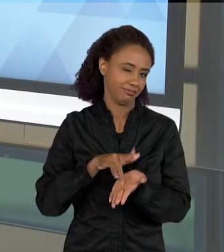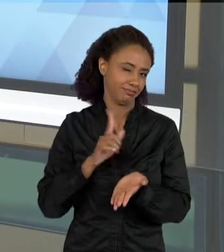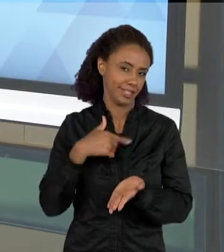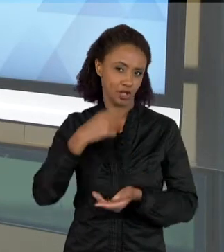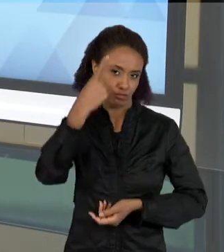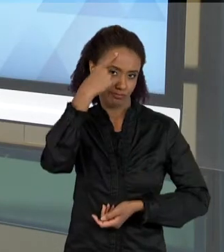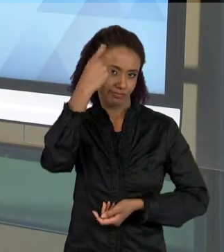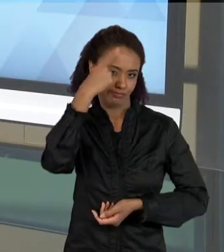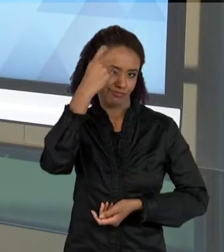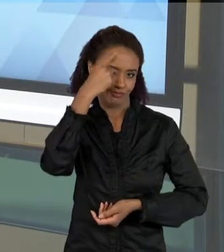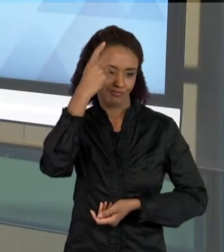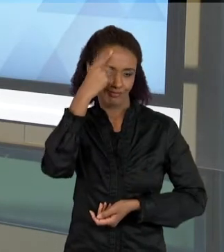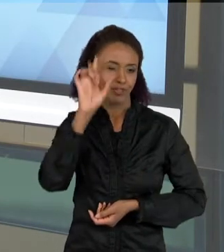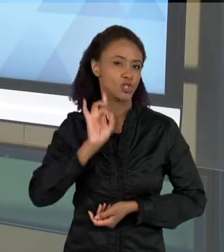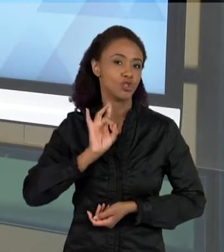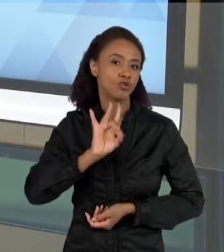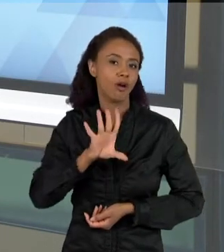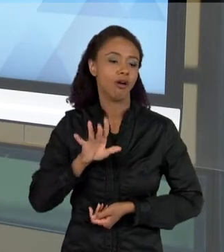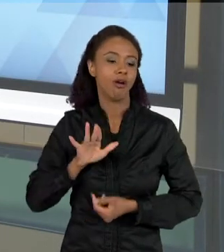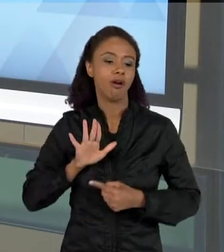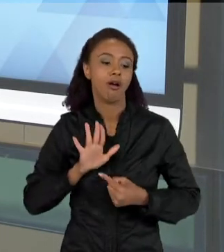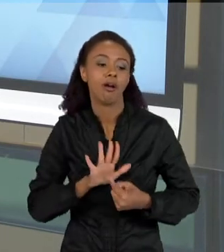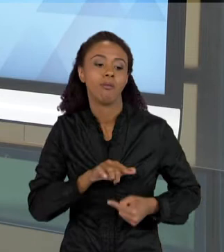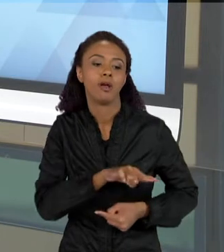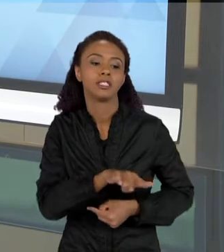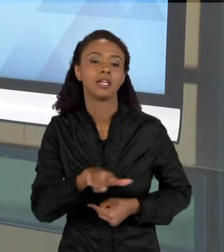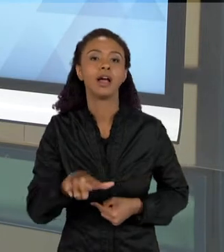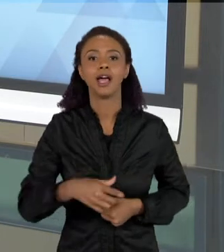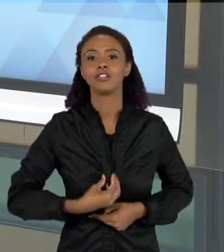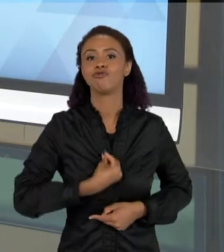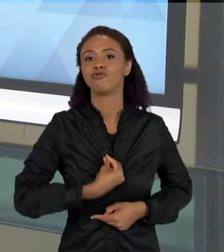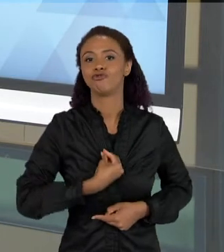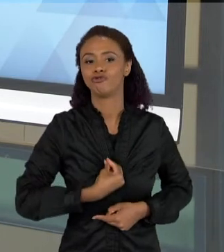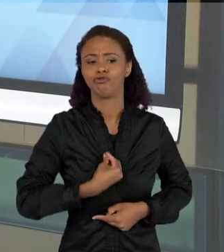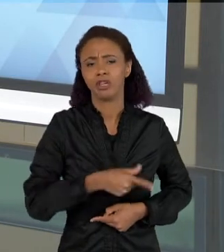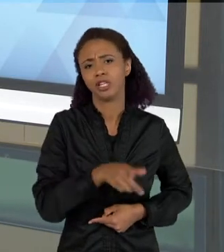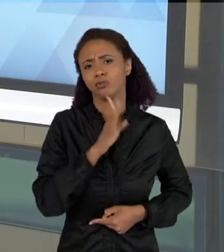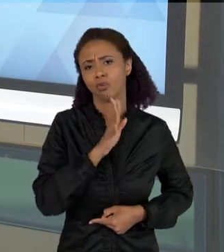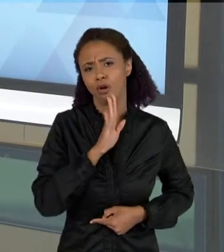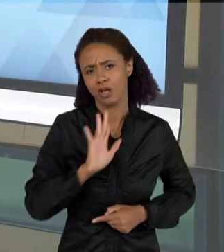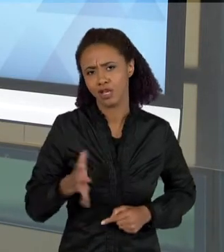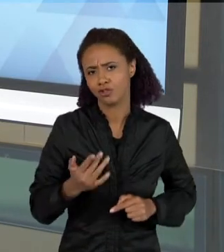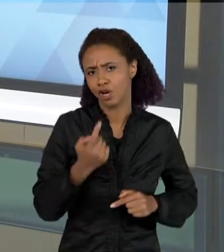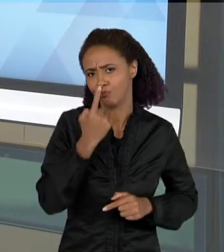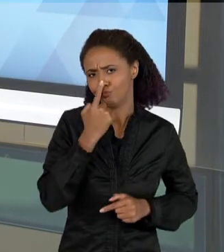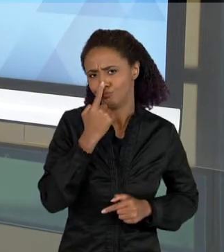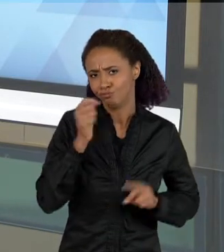DAR UM CONTEXTO DE SITUAÇÃO DIDÁTICA, MAS ELE PODE SER UM TEXTO QUE PODE ENTRAR